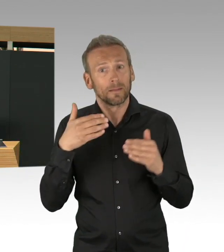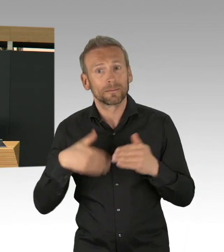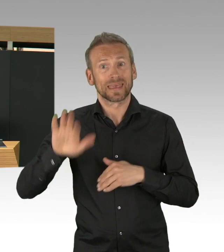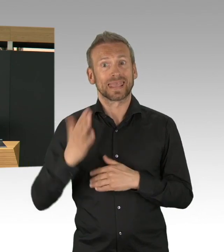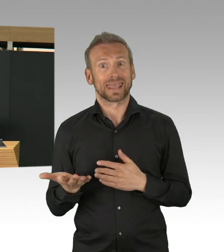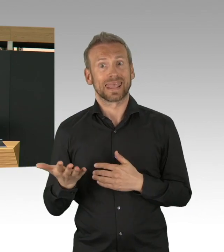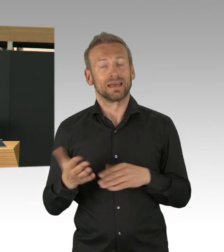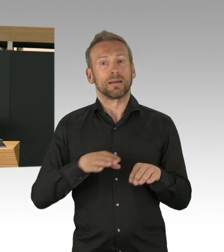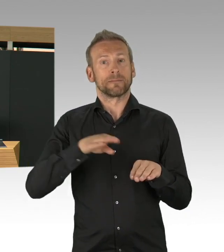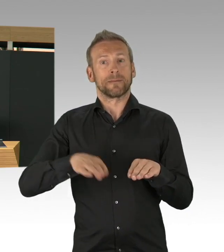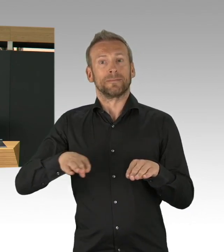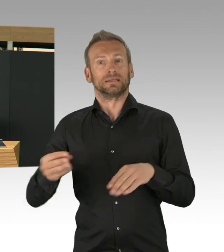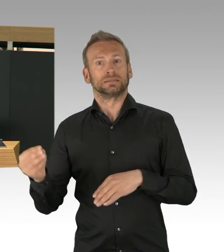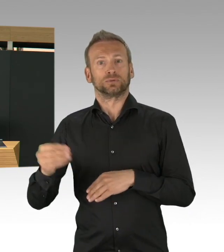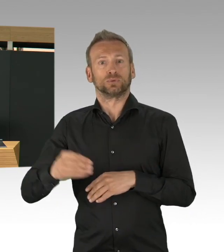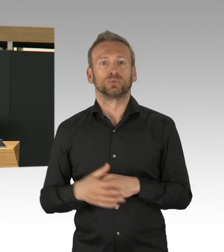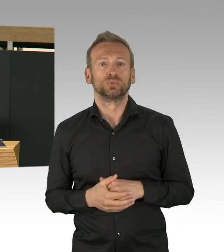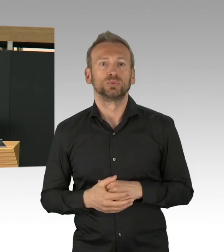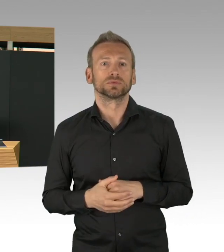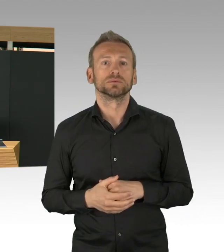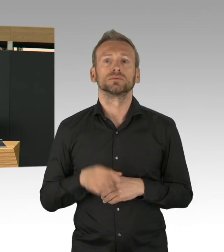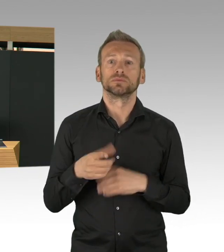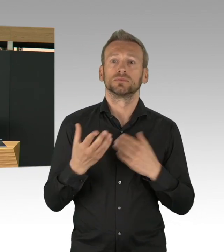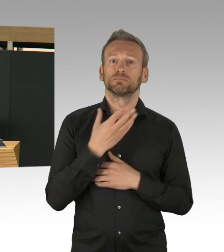dass die Krankenhäuser überlaufen und die Kapazitäten nicht ausreichen